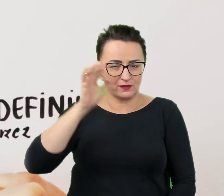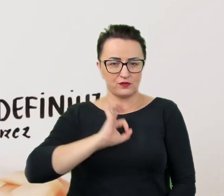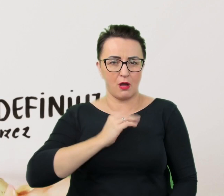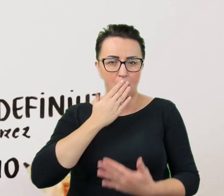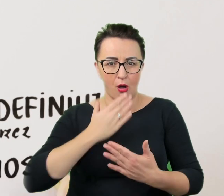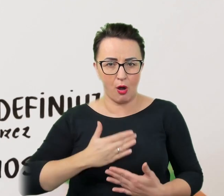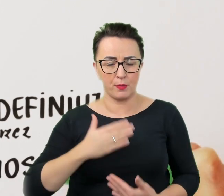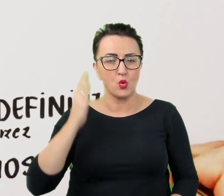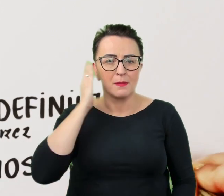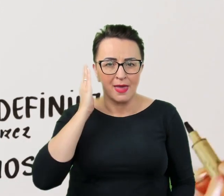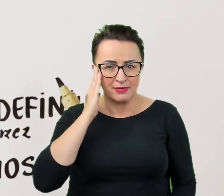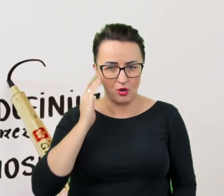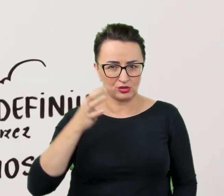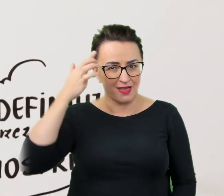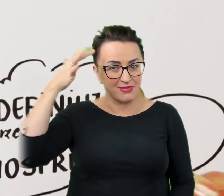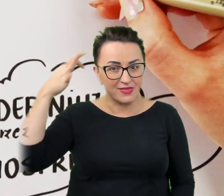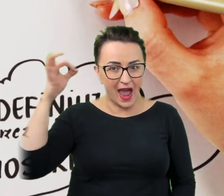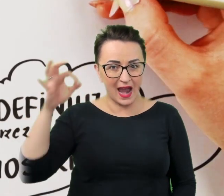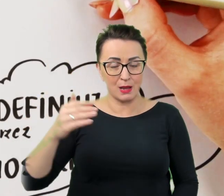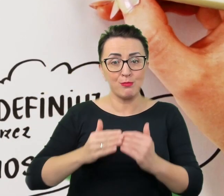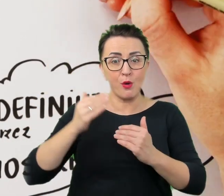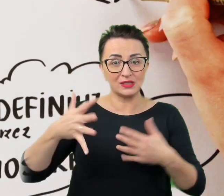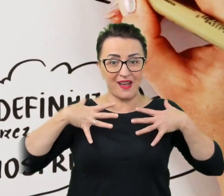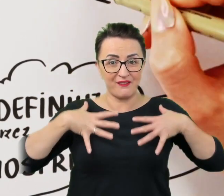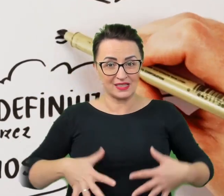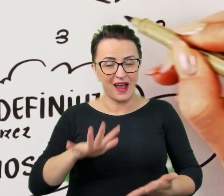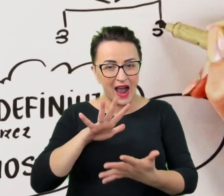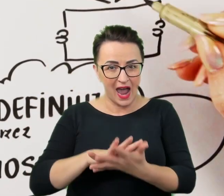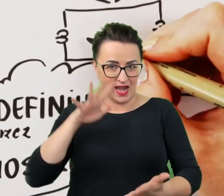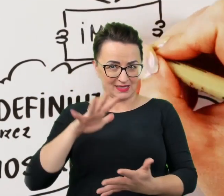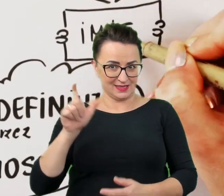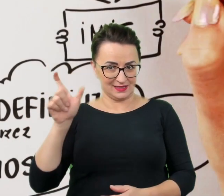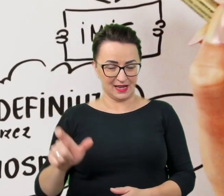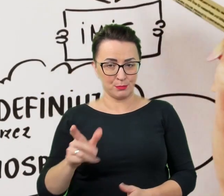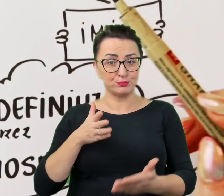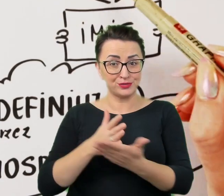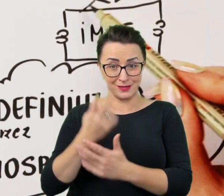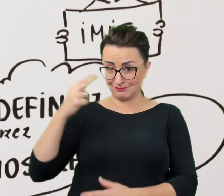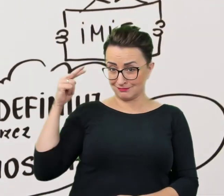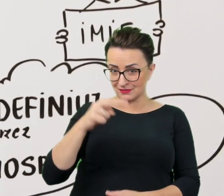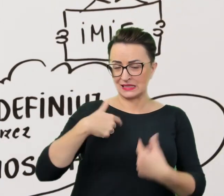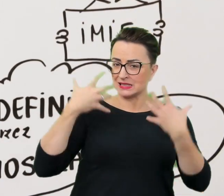i talenty, pozafizyczne cechy charakterystyczne przez pryzmat, których chce i może być oceniany.